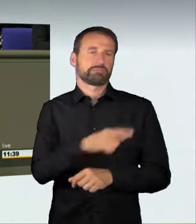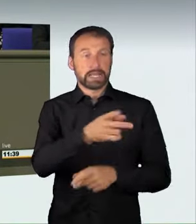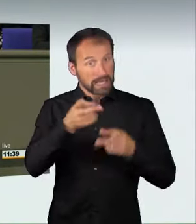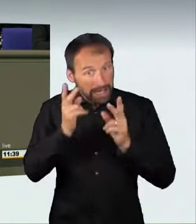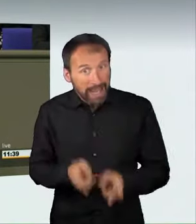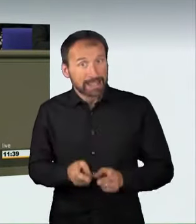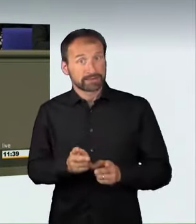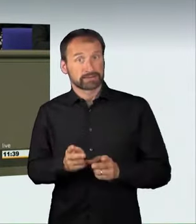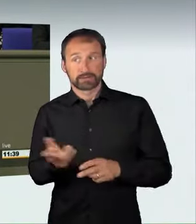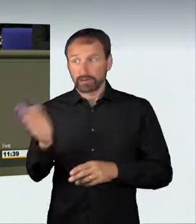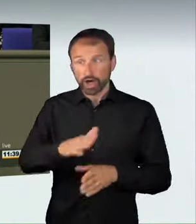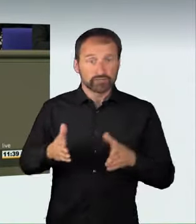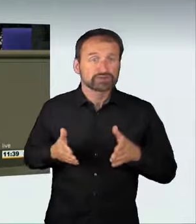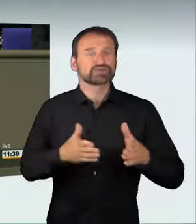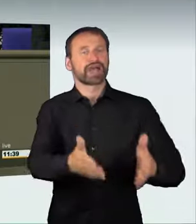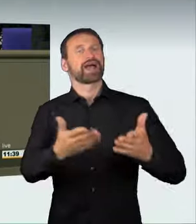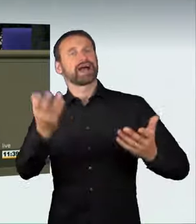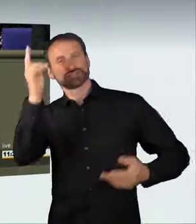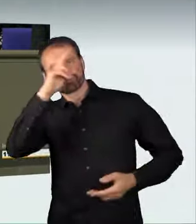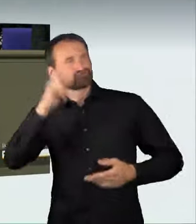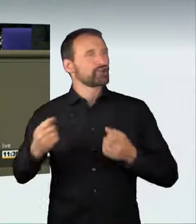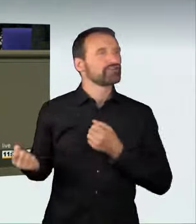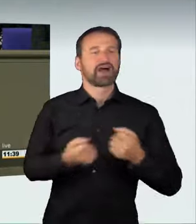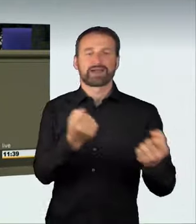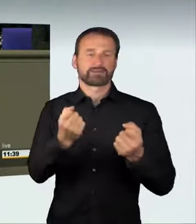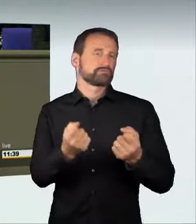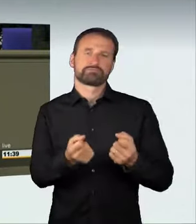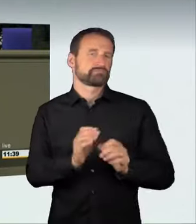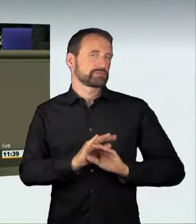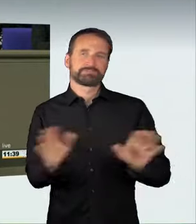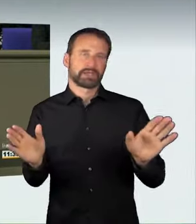Dazu gehört, dass wir in der Tat alle diejenigen,